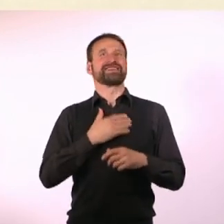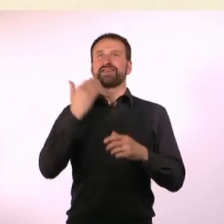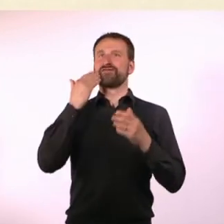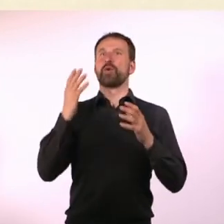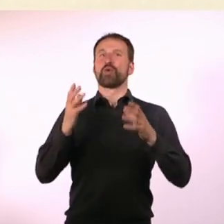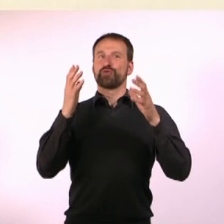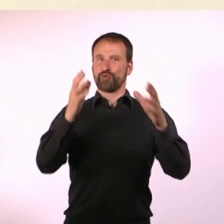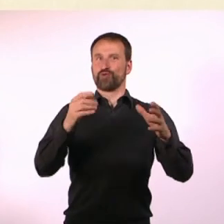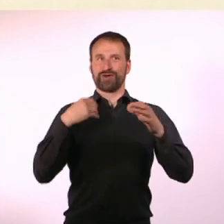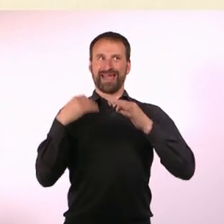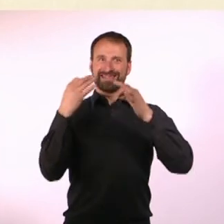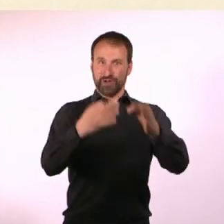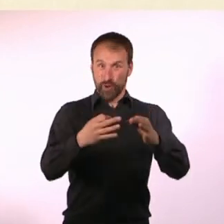und habe die Möbel alle selber gebaut.